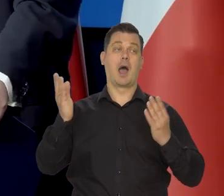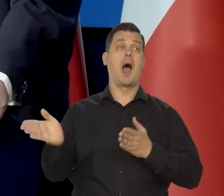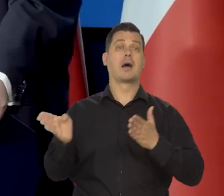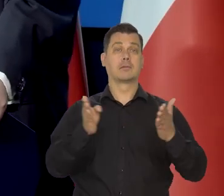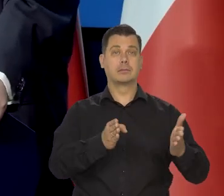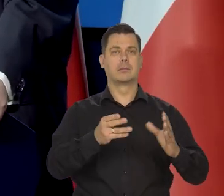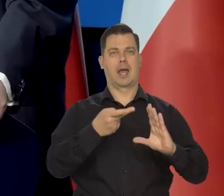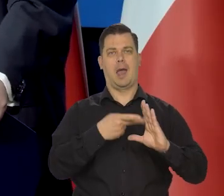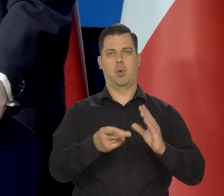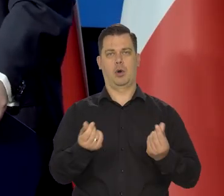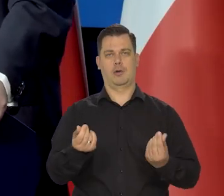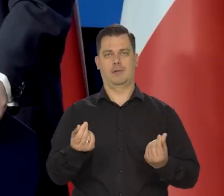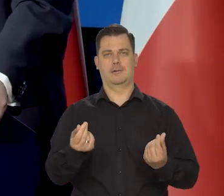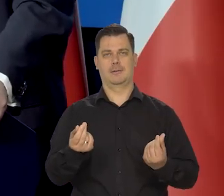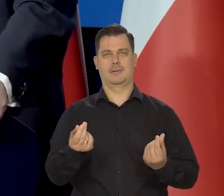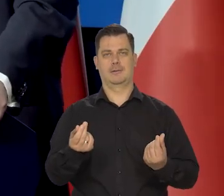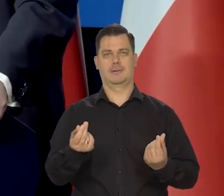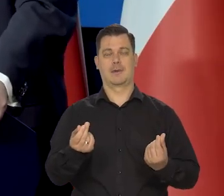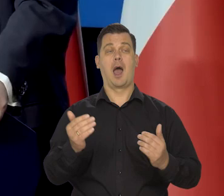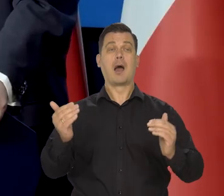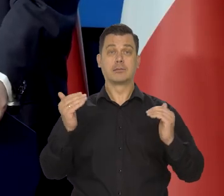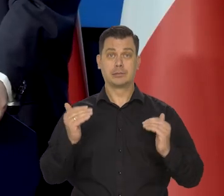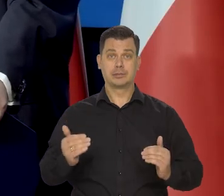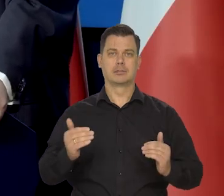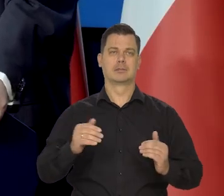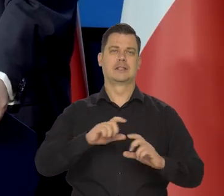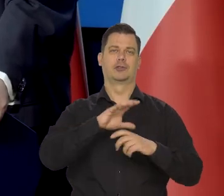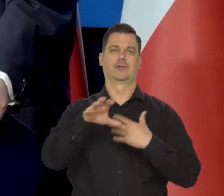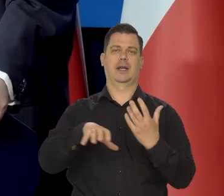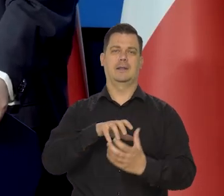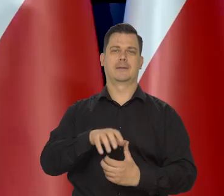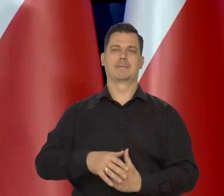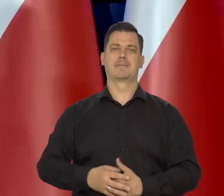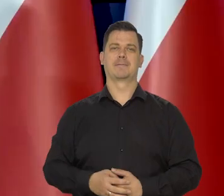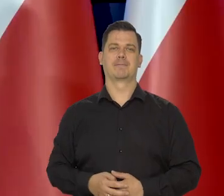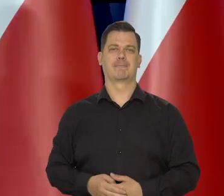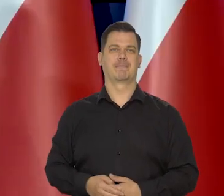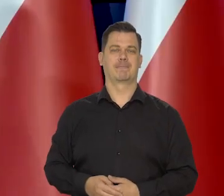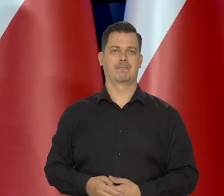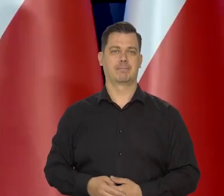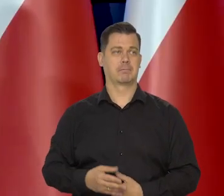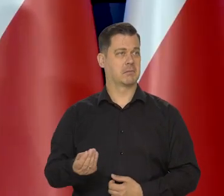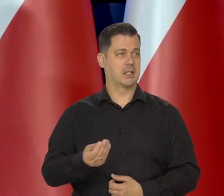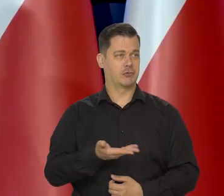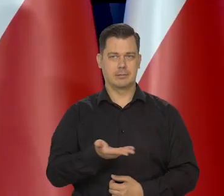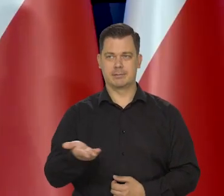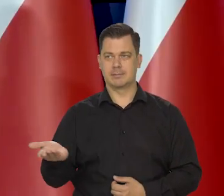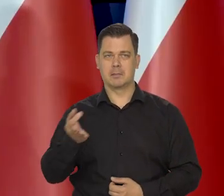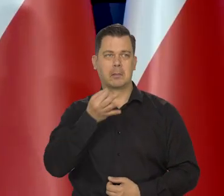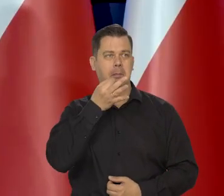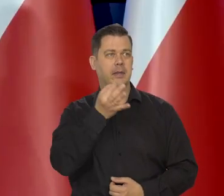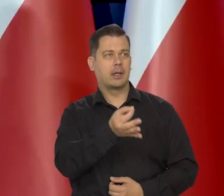Niemcy, strefa euro i dopiero świat. Czy mają jeszcze państwo jakieś pytania?